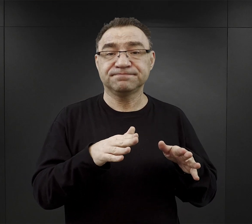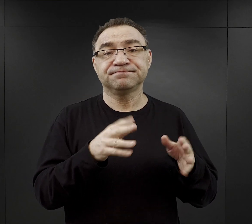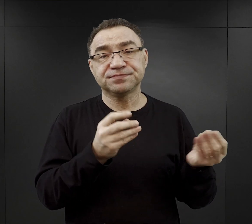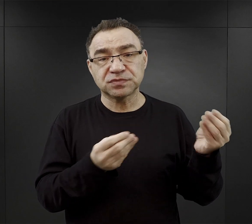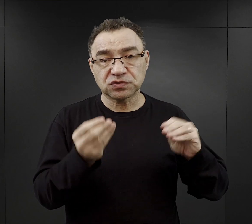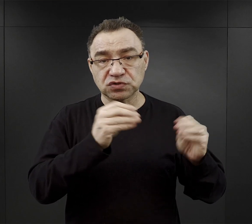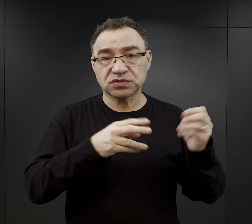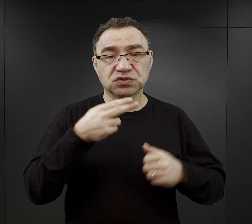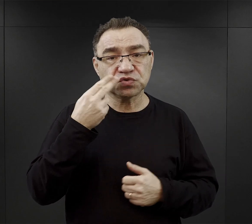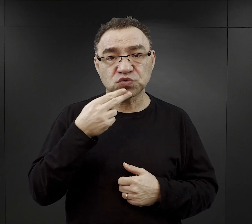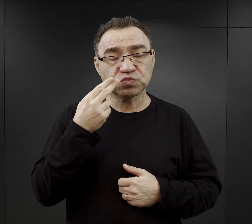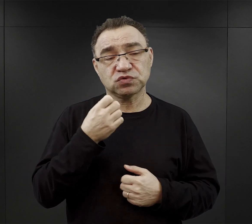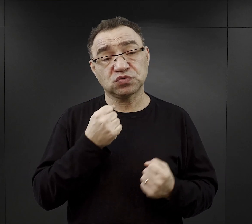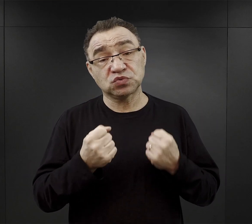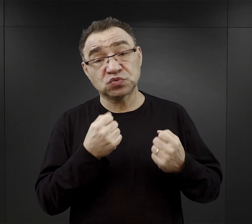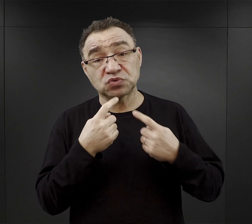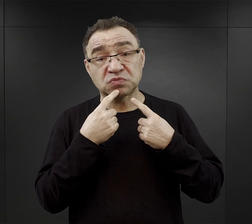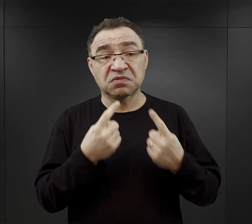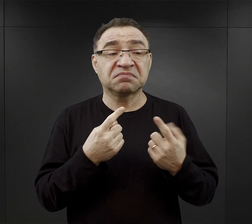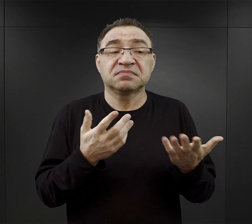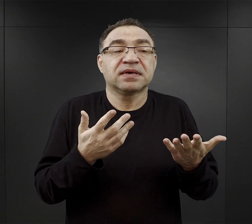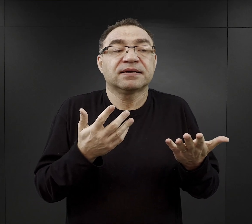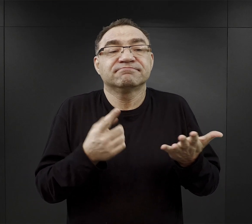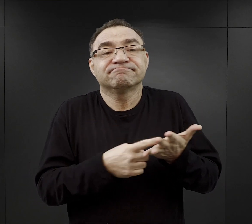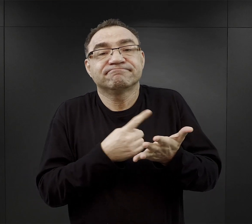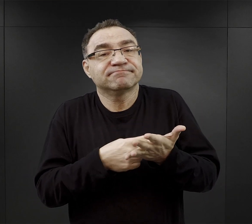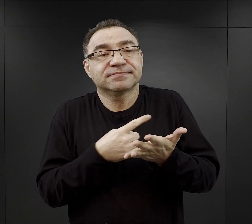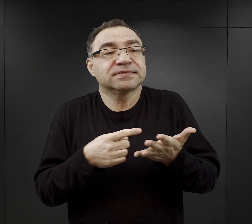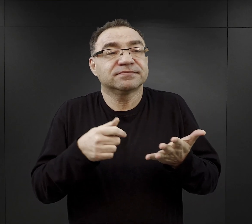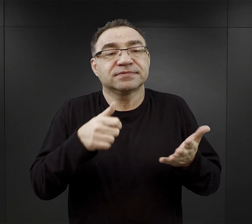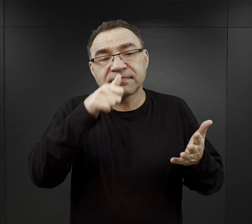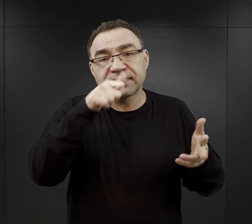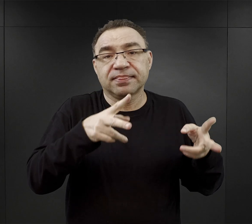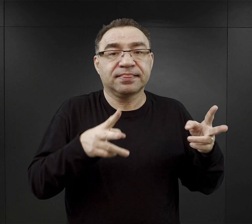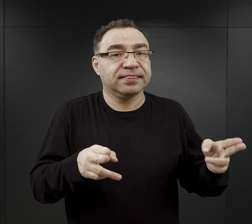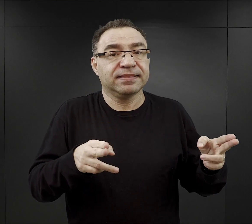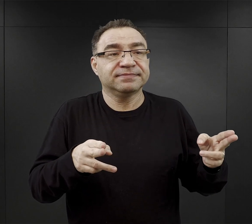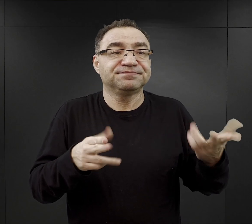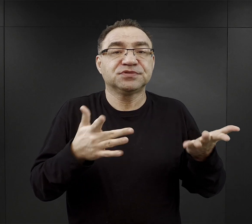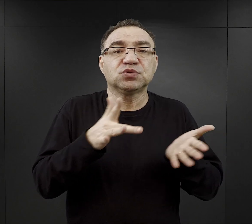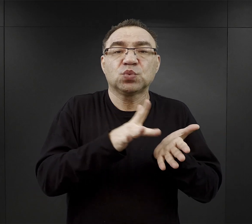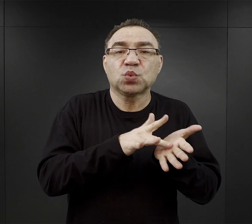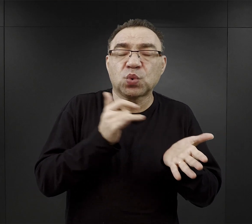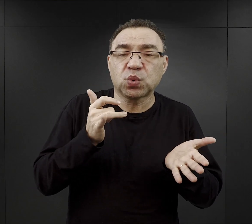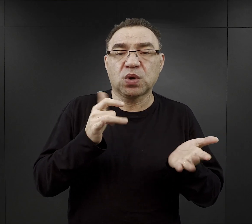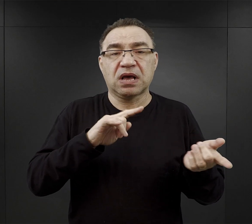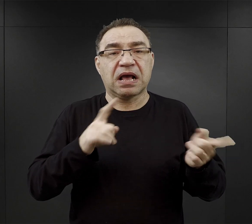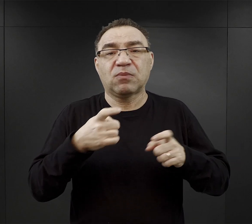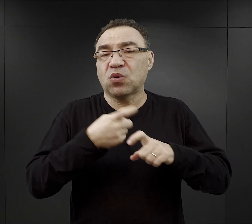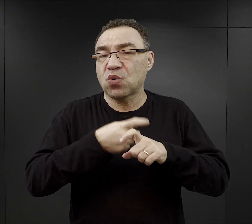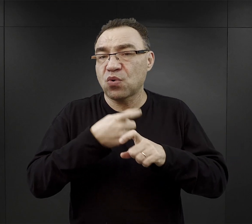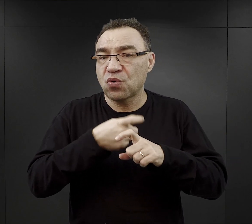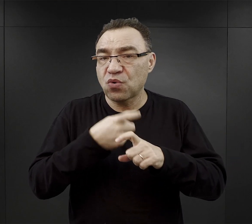chociaż trudno to określić z jaką częstotliwością w ciągu tygodnia czy tłuszcze, czy jakieś kości, mięso,